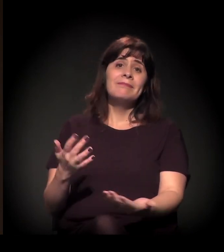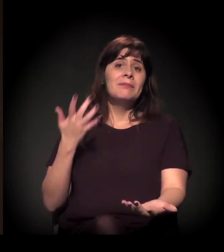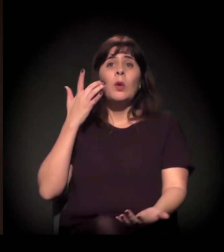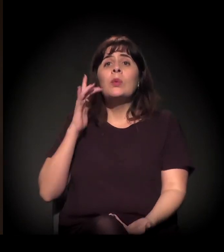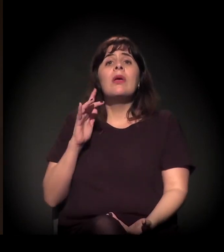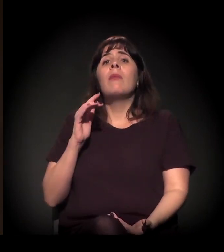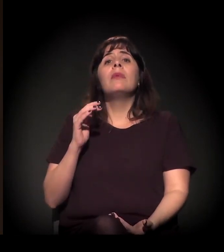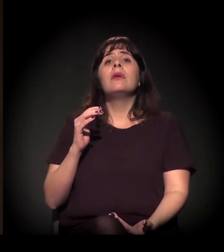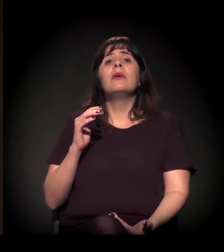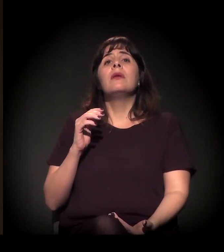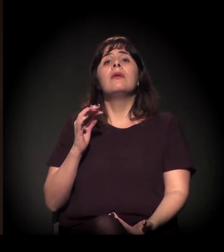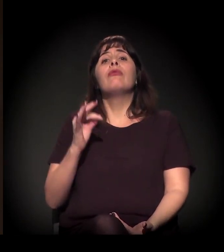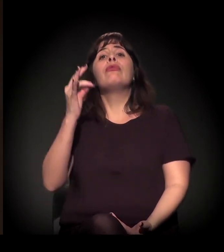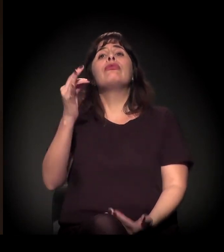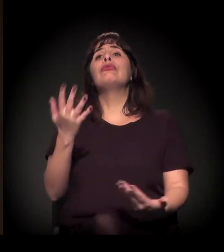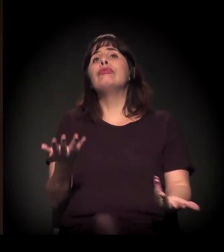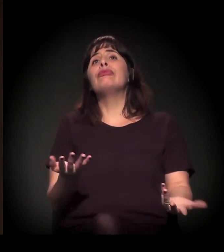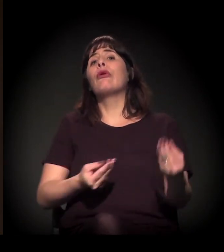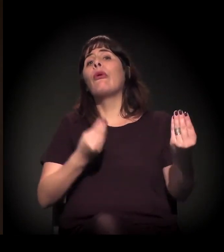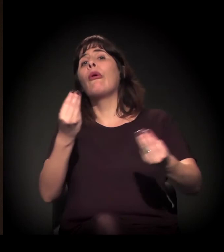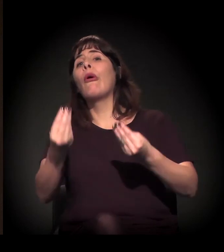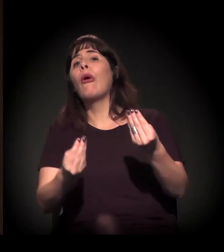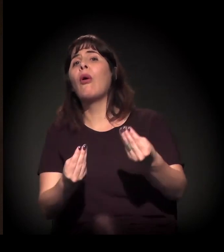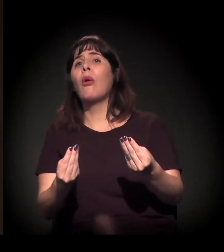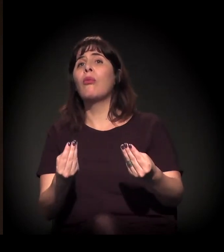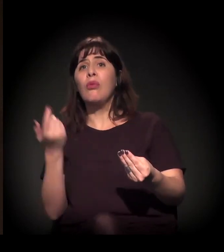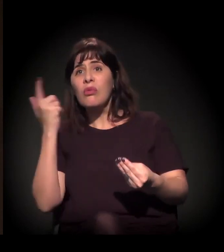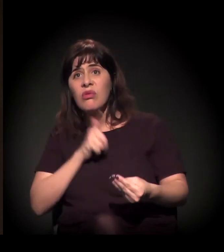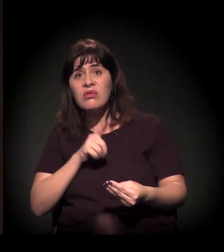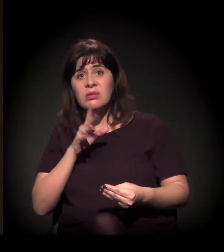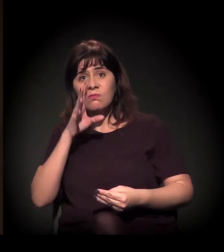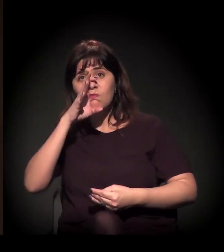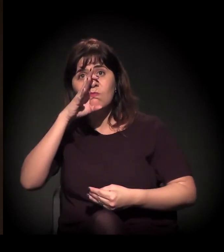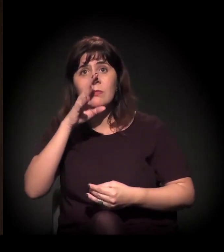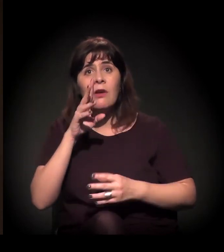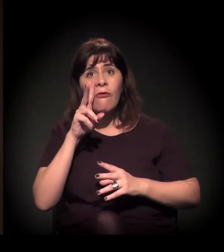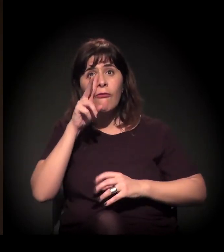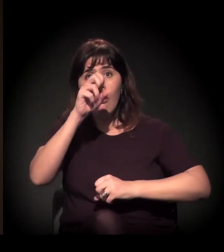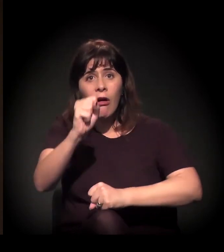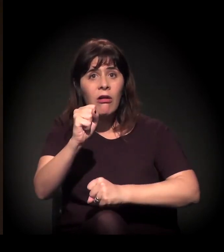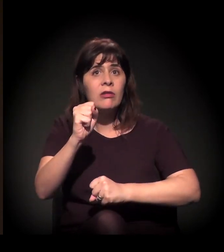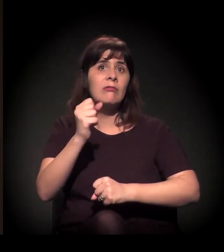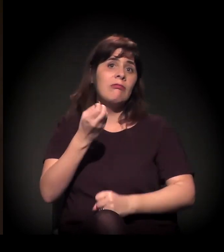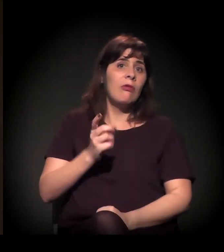A gente não sabe ainda qual o tamanho desse processo e se esse processo, de fato,